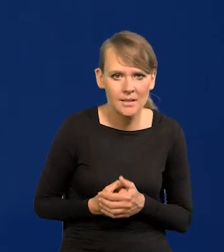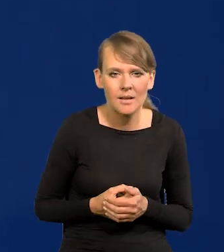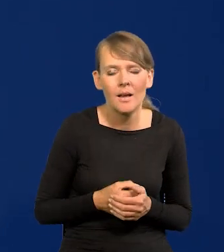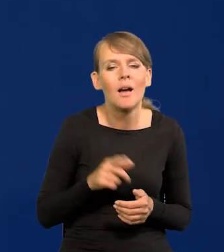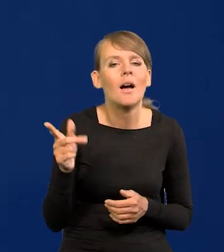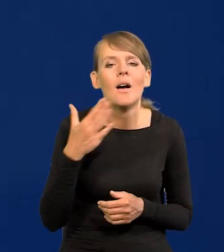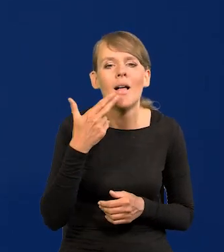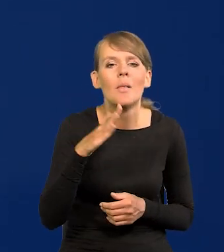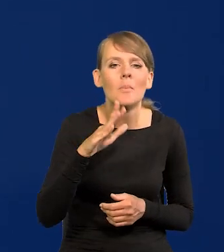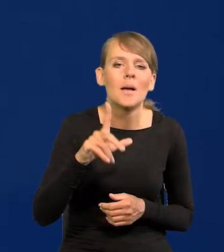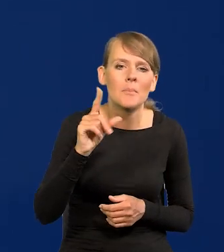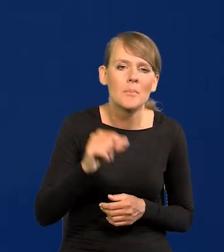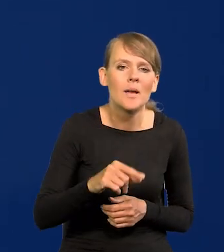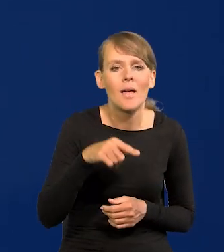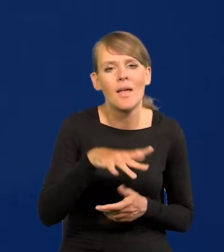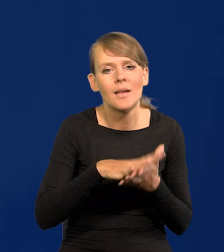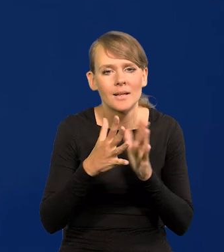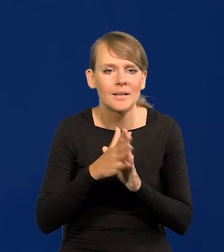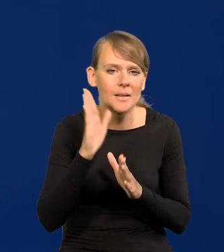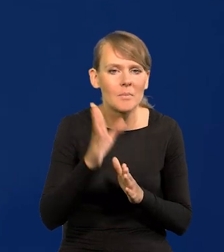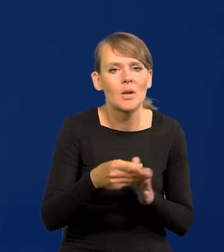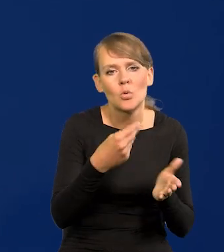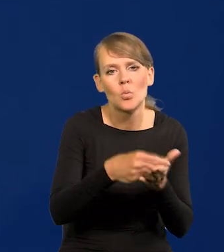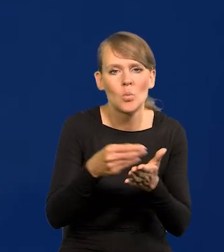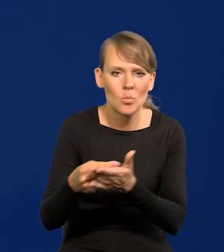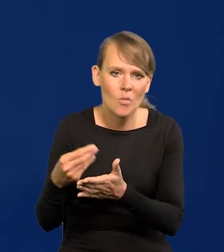Że NBP będzie na rynku kupował tak jak przy pandemii,